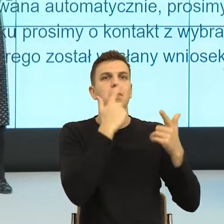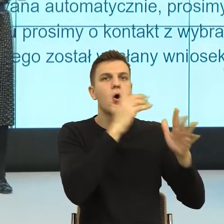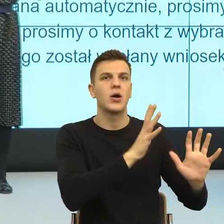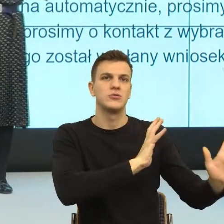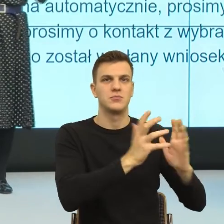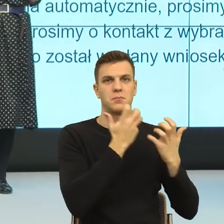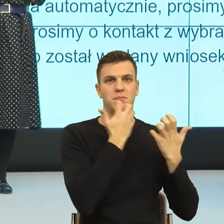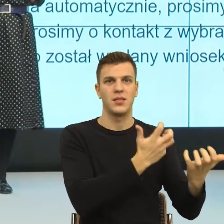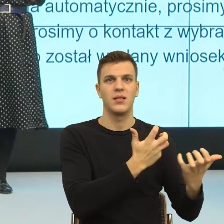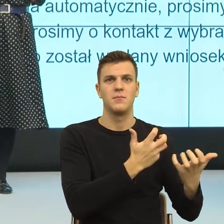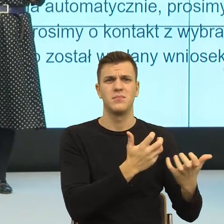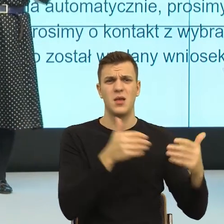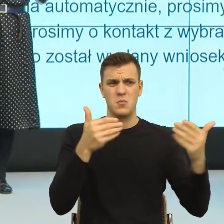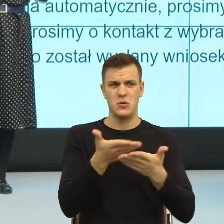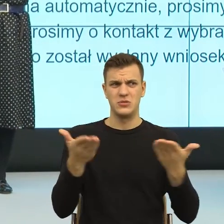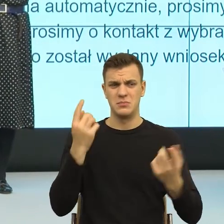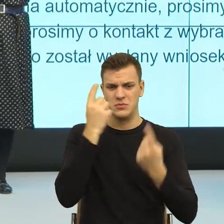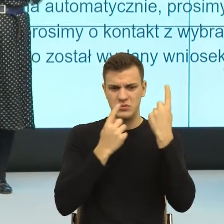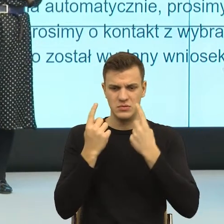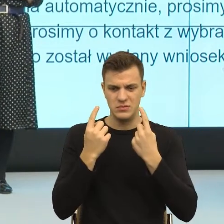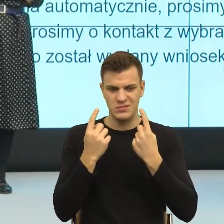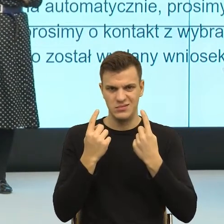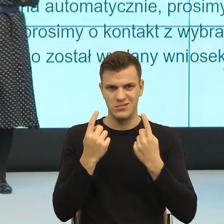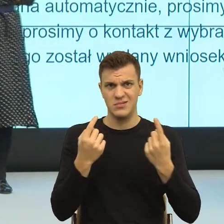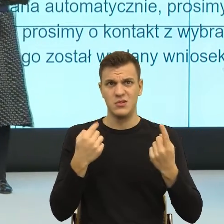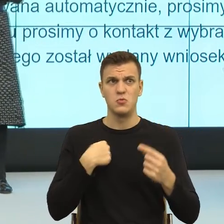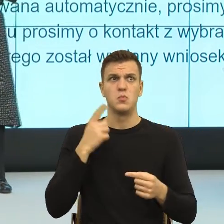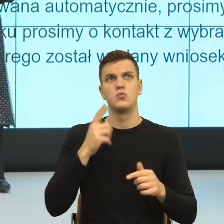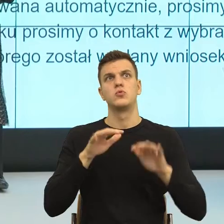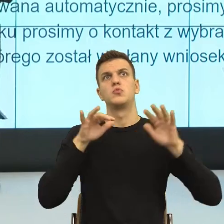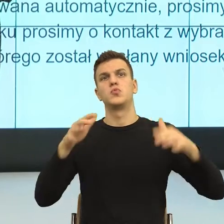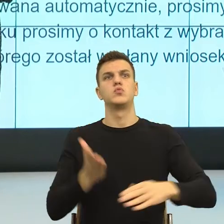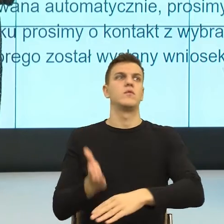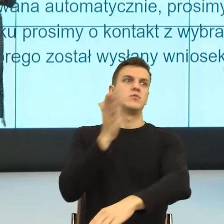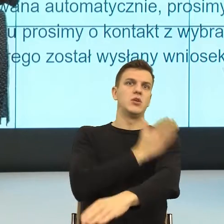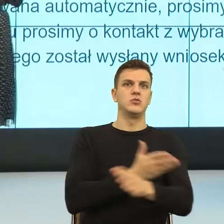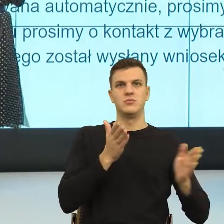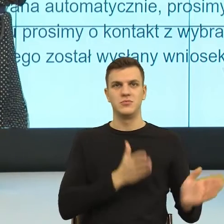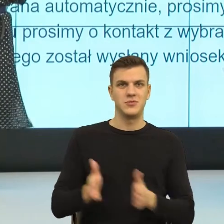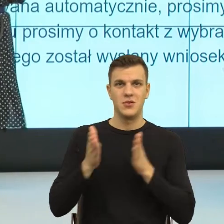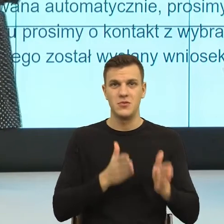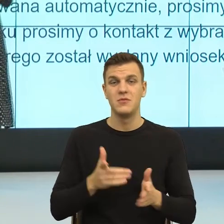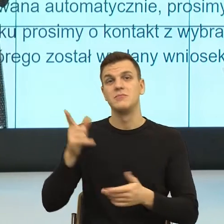tak pomyślałam na koniec, że nie dość, że na pewno macie dużo pracy merytorycznej, to jeszcze przychodzi ktoś z uniwersytetu i mówi, to jeszcze tutaj.